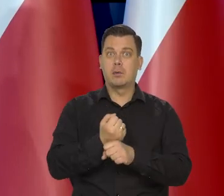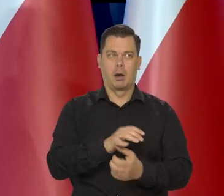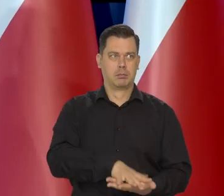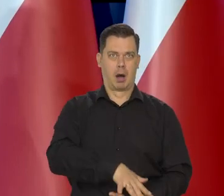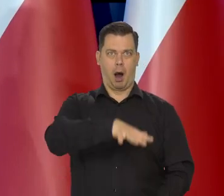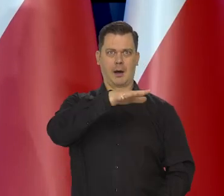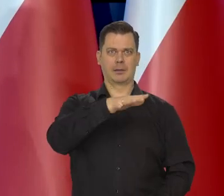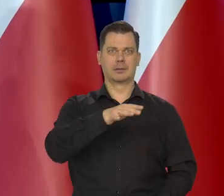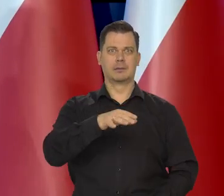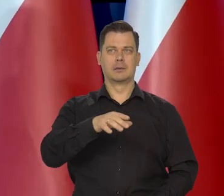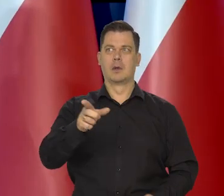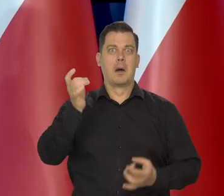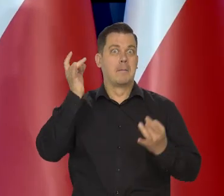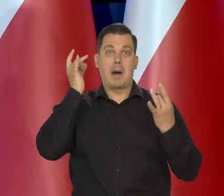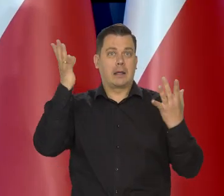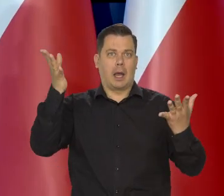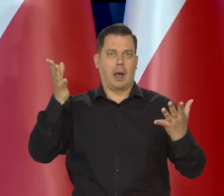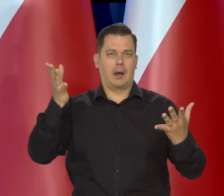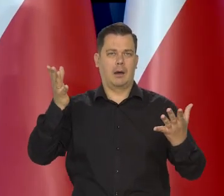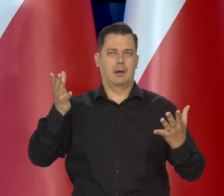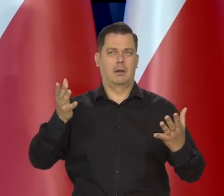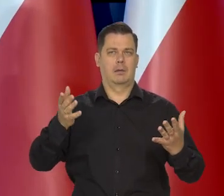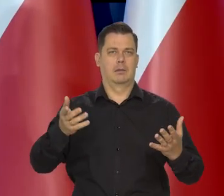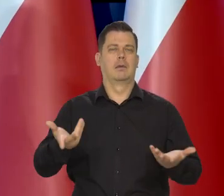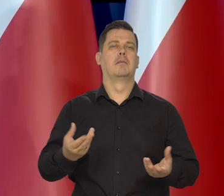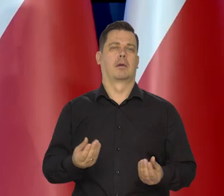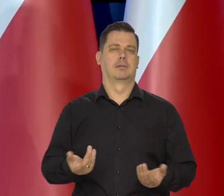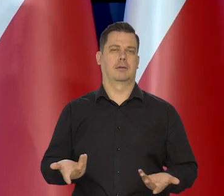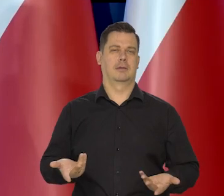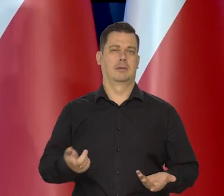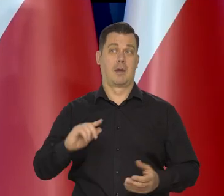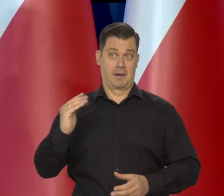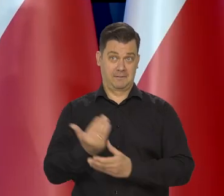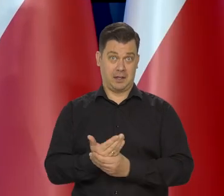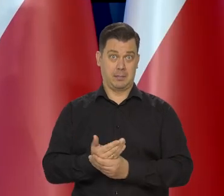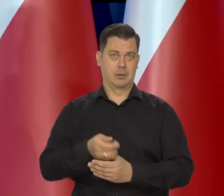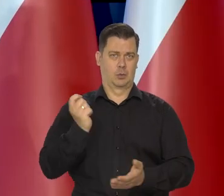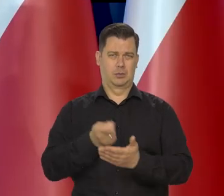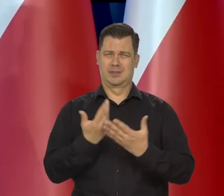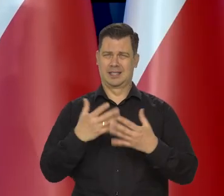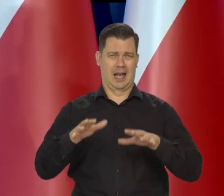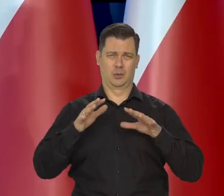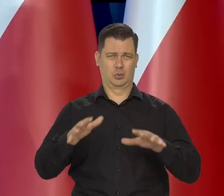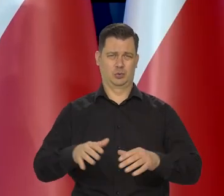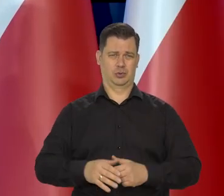bo taką panikę ludziom wmówiono, że ludzie nakupowali tego węgla i przedsiębiorstwa nakupowały za dużo.